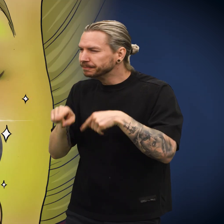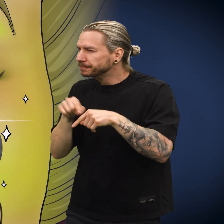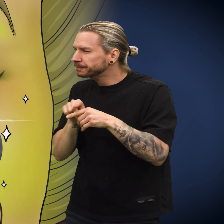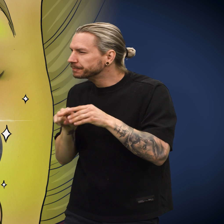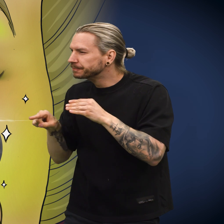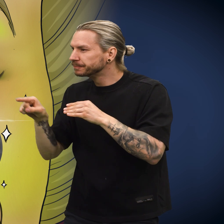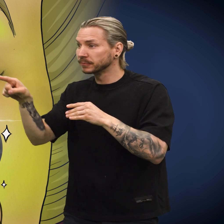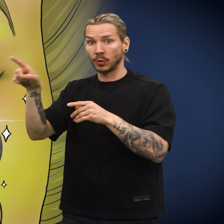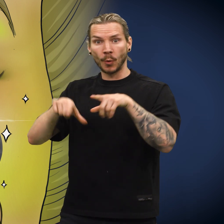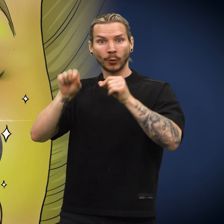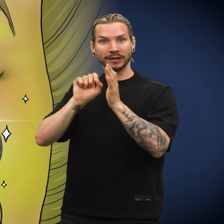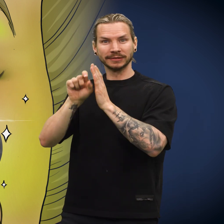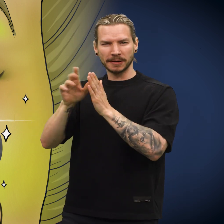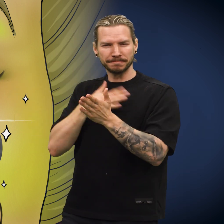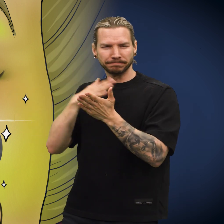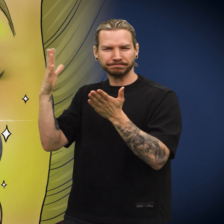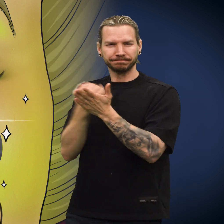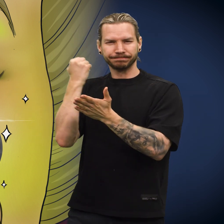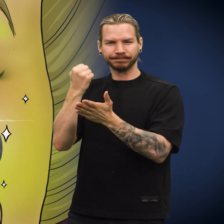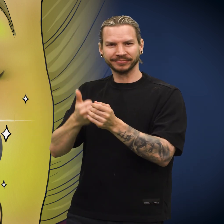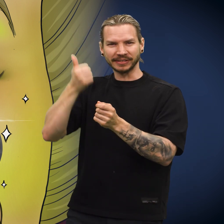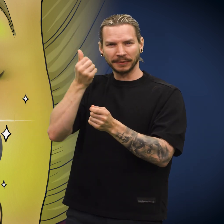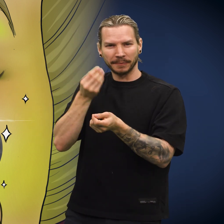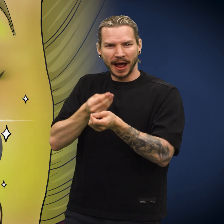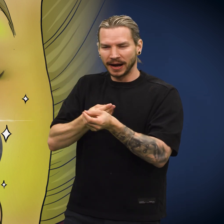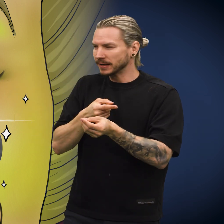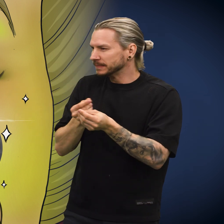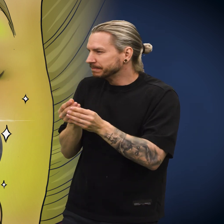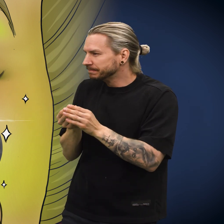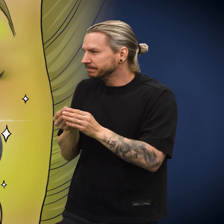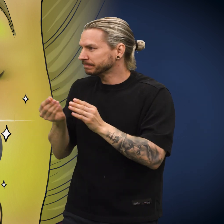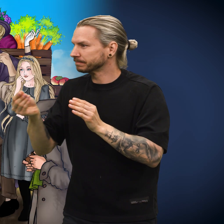Hun gikk et stykke til hun kom til en lotteriselger, for hun ville vinne penger i lotteriet.